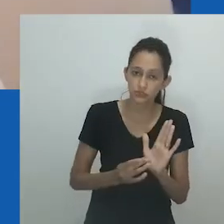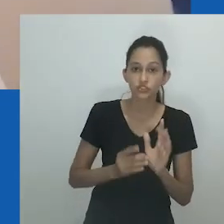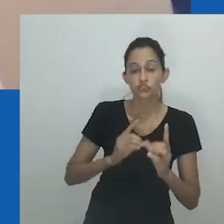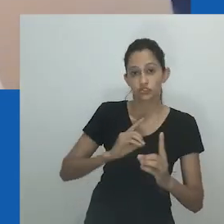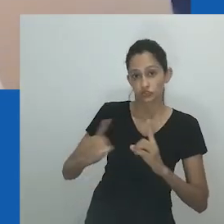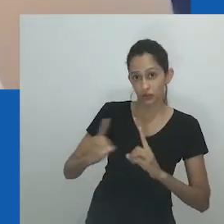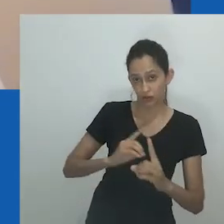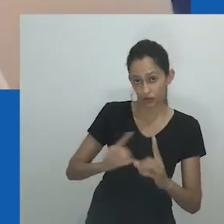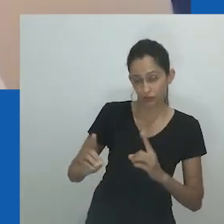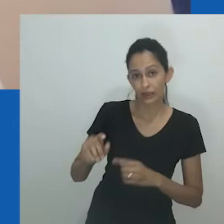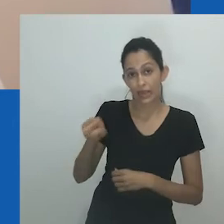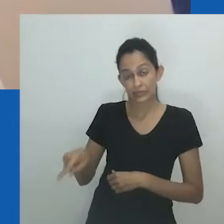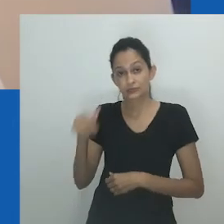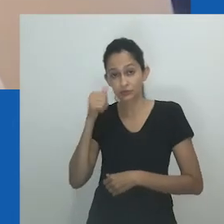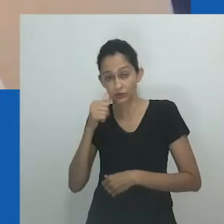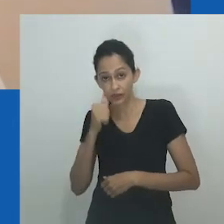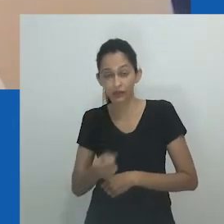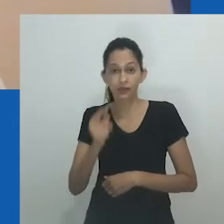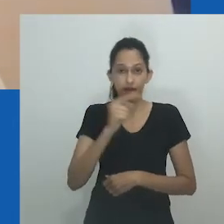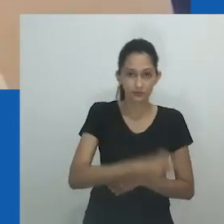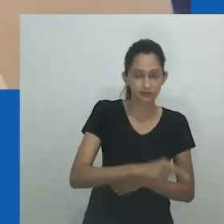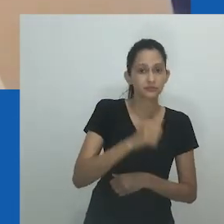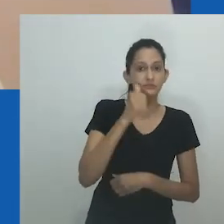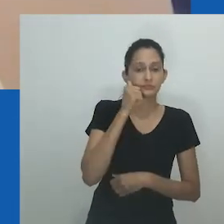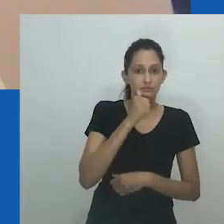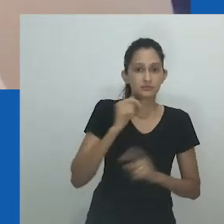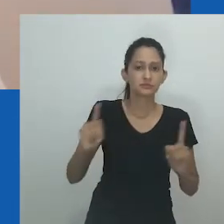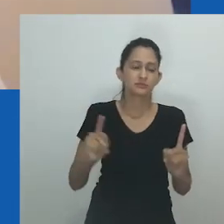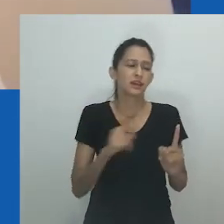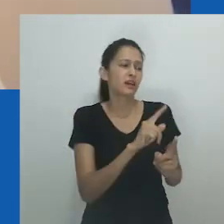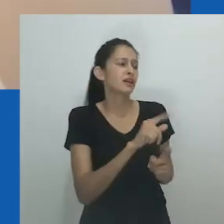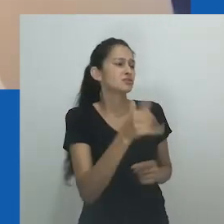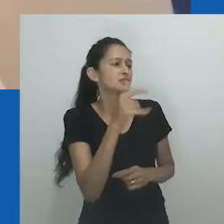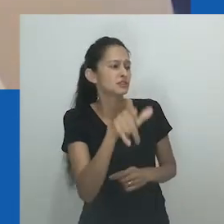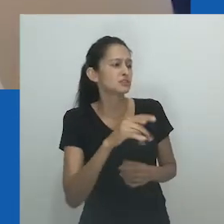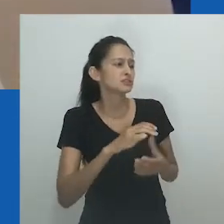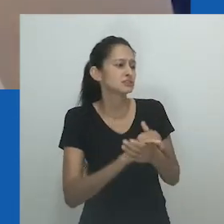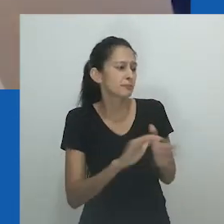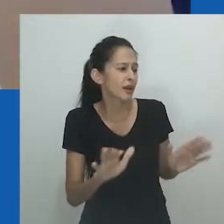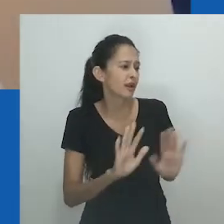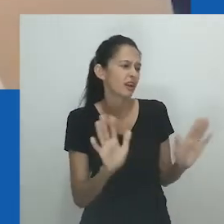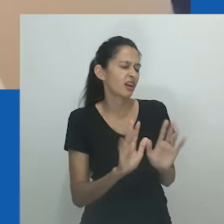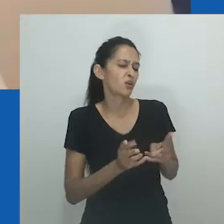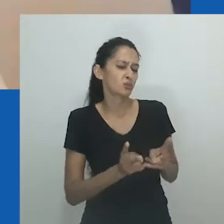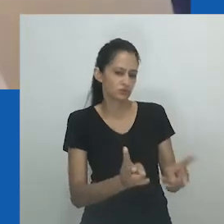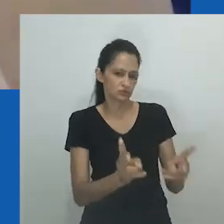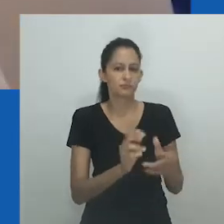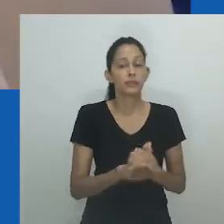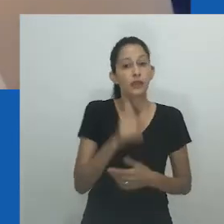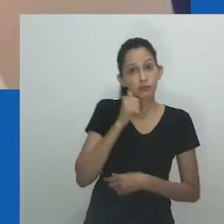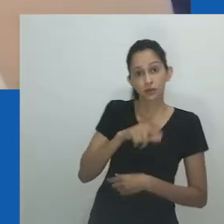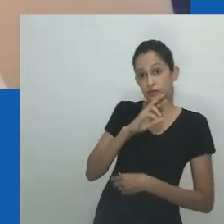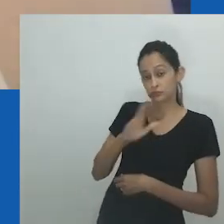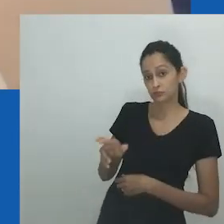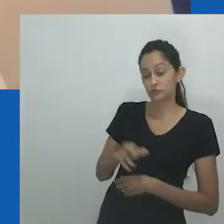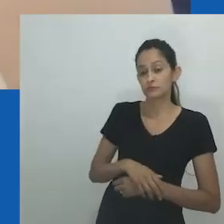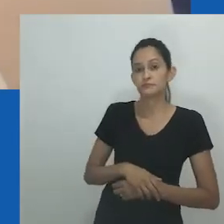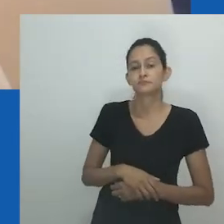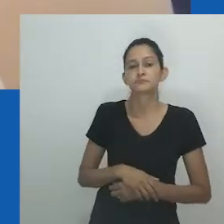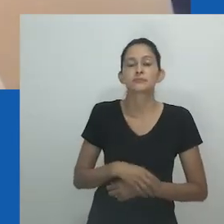O livro está em isiXhisa, mas vou ler o trecho em inglês: